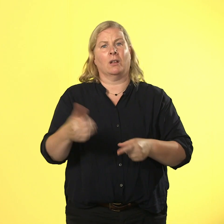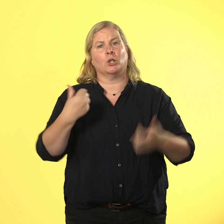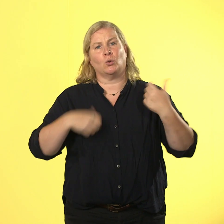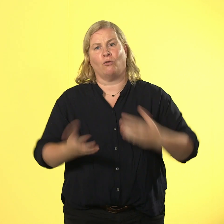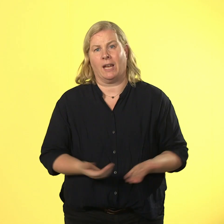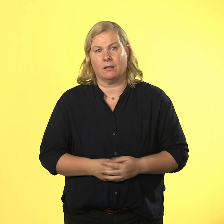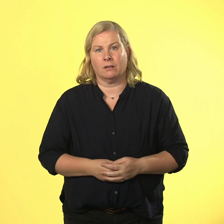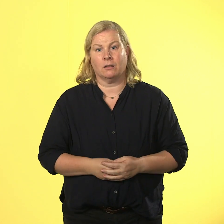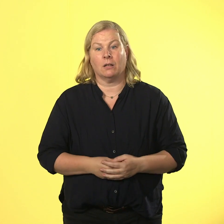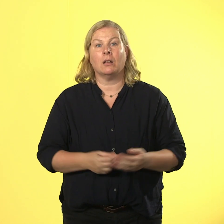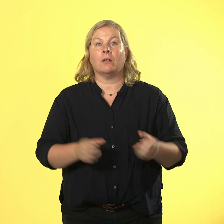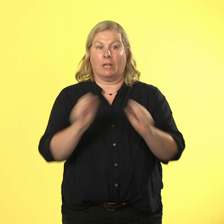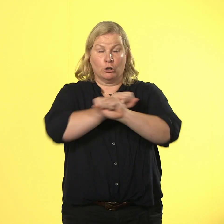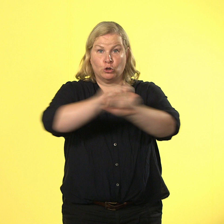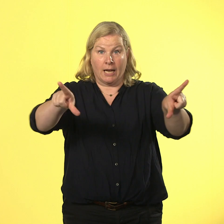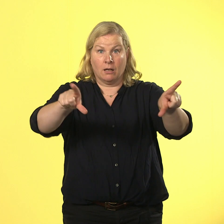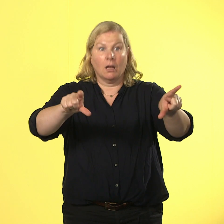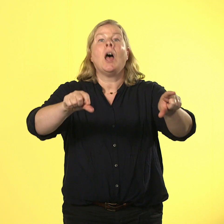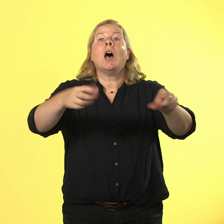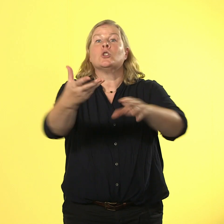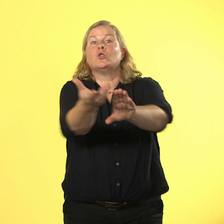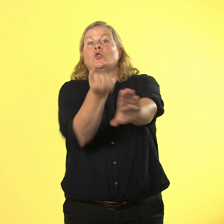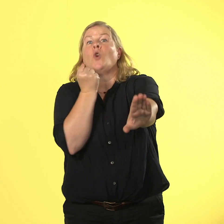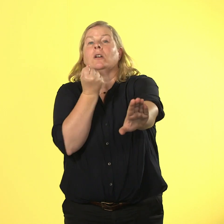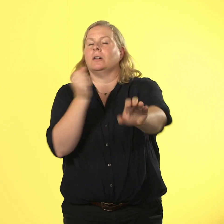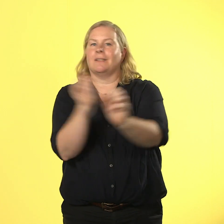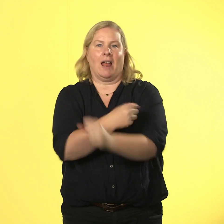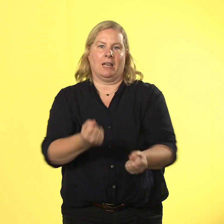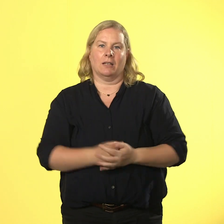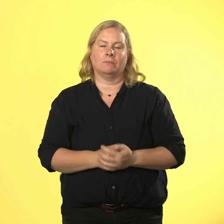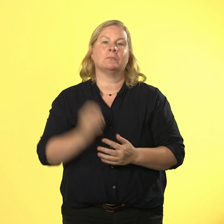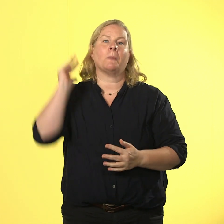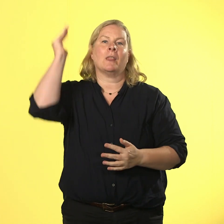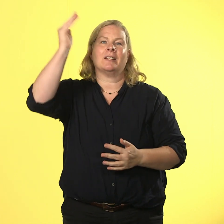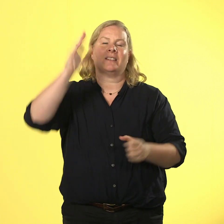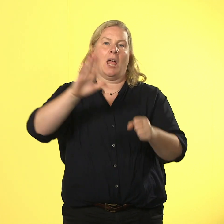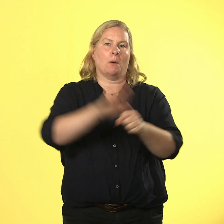der miese spaß heißt cybermobbing und nils holt die chefin zur hilfe.